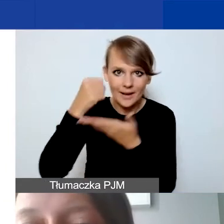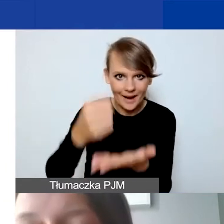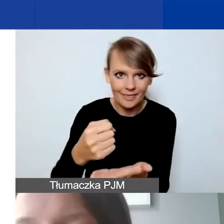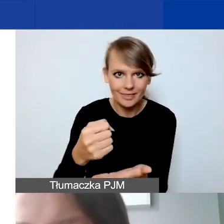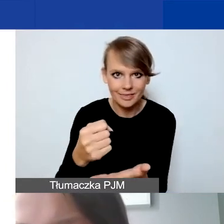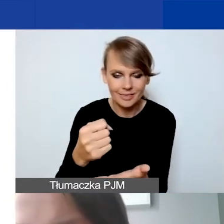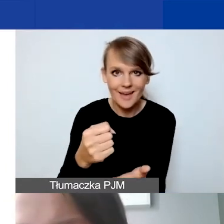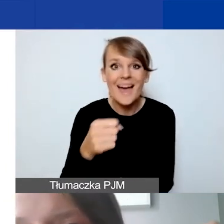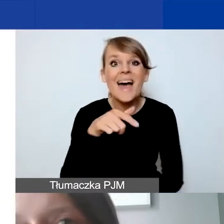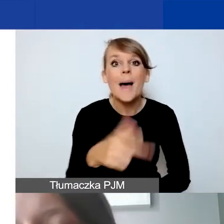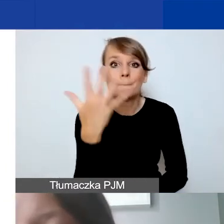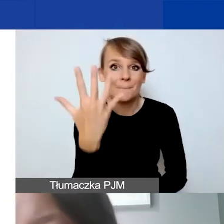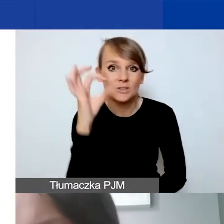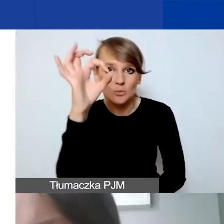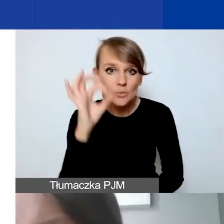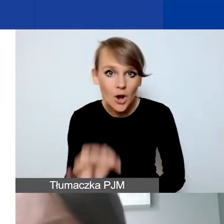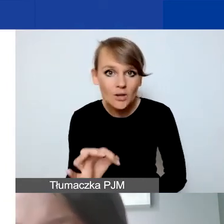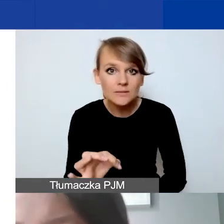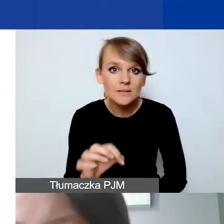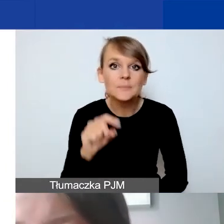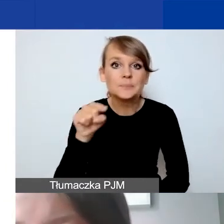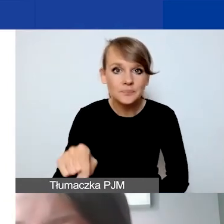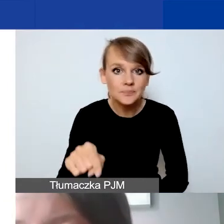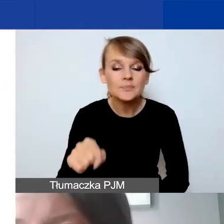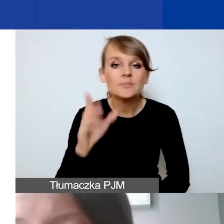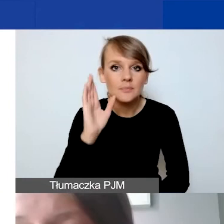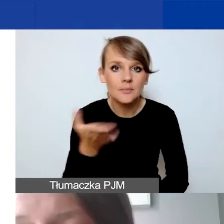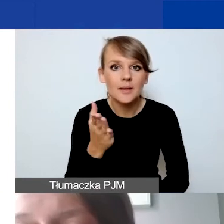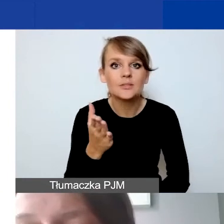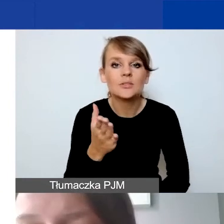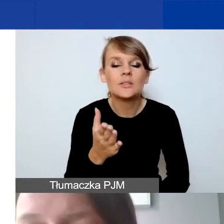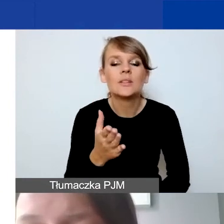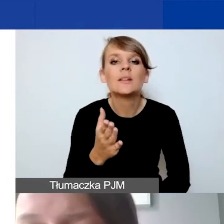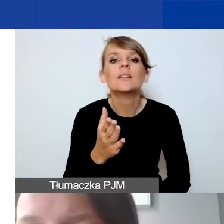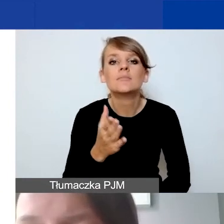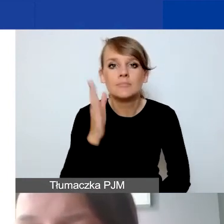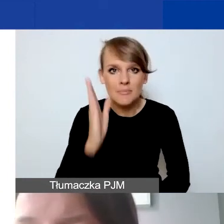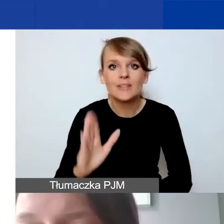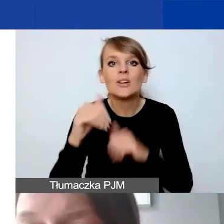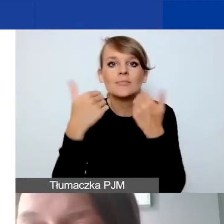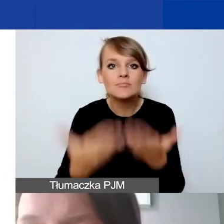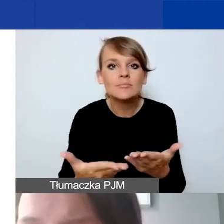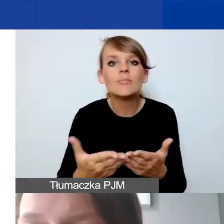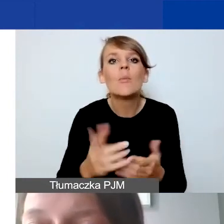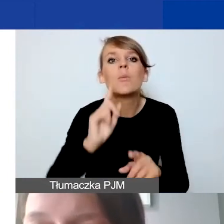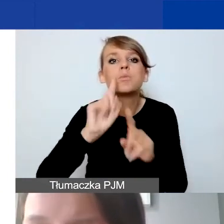Te 5% zostanie państwu przekazane dopiero po rozliczaniu projektu.